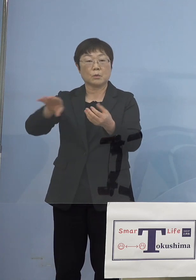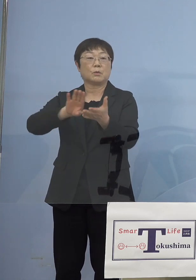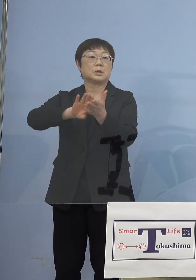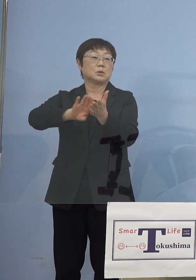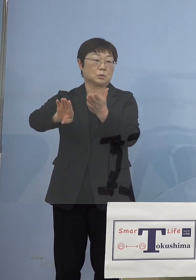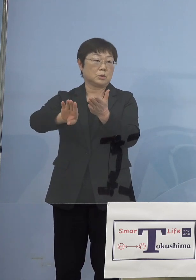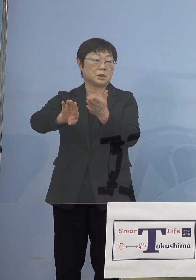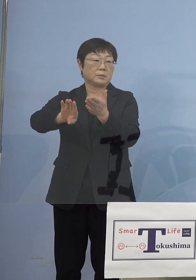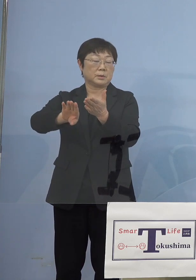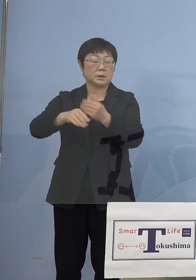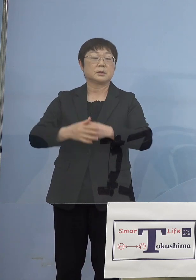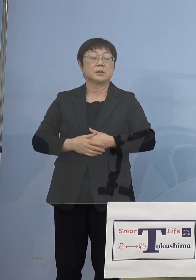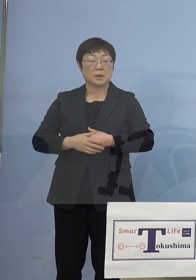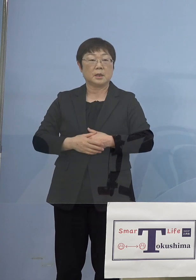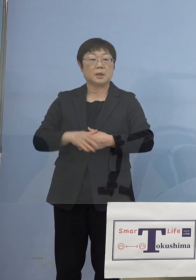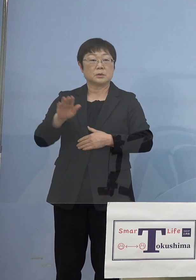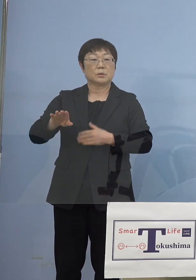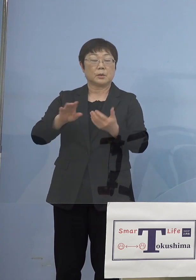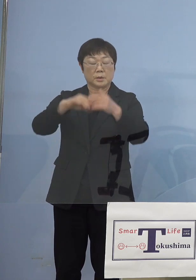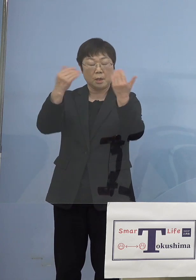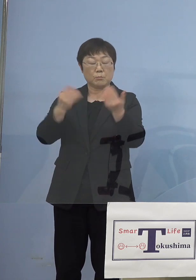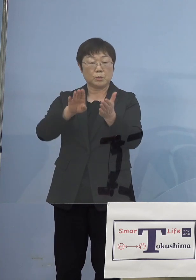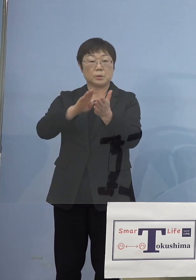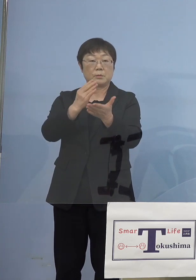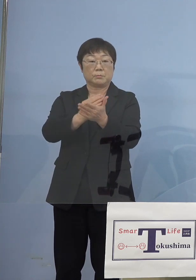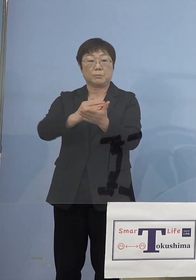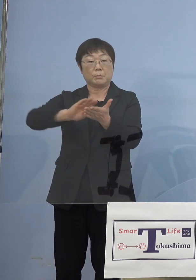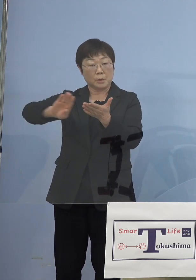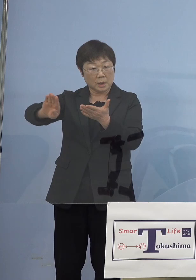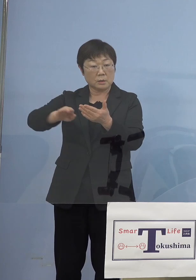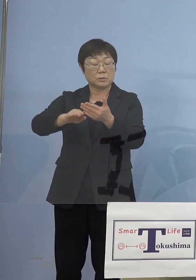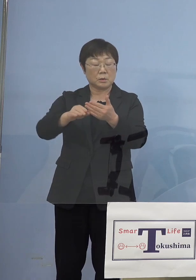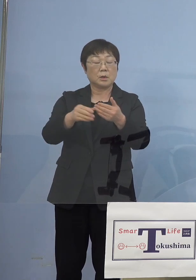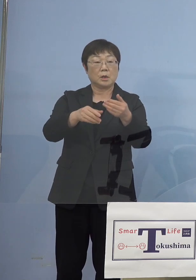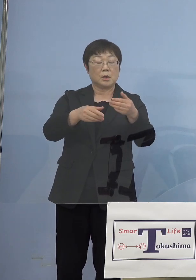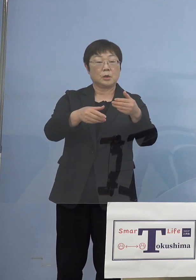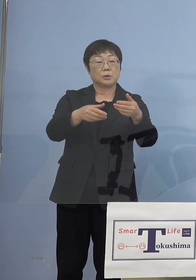それでまるごと抜けるものと、 ある施設の中で複数入っていて